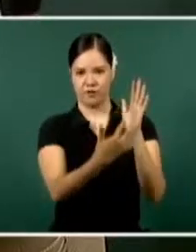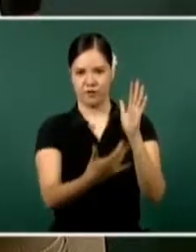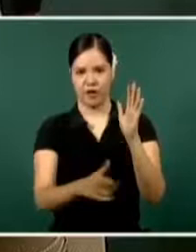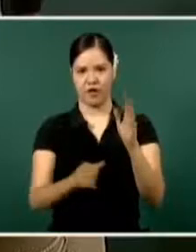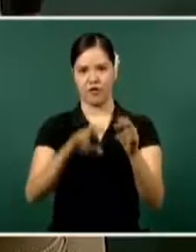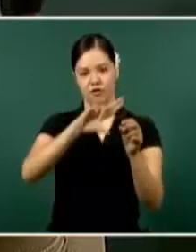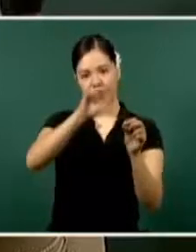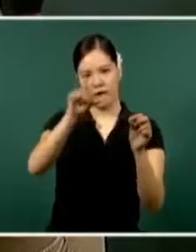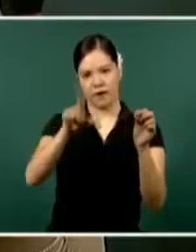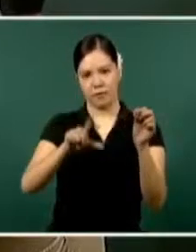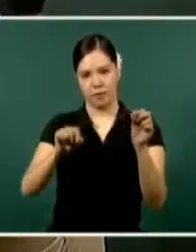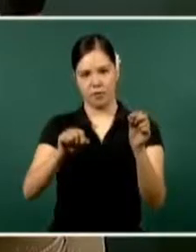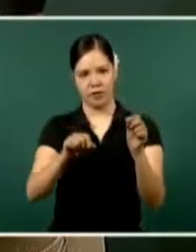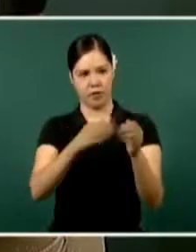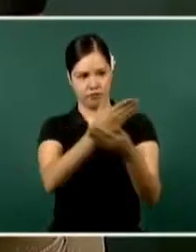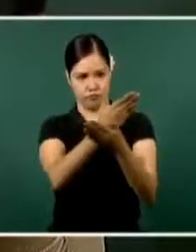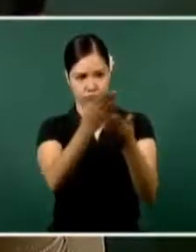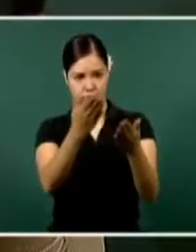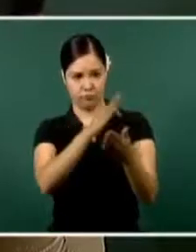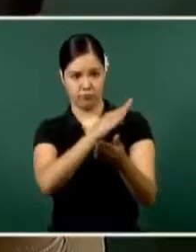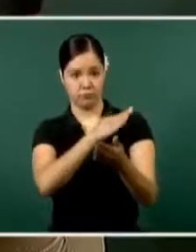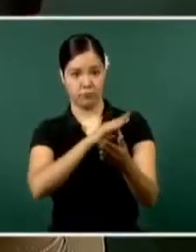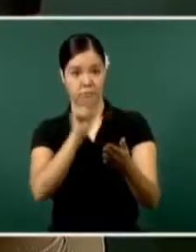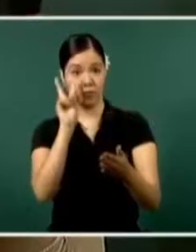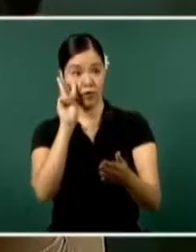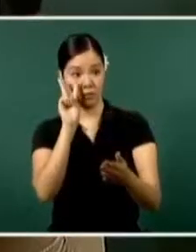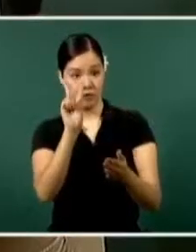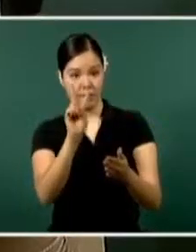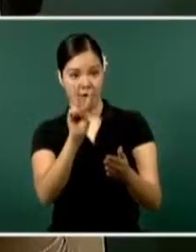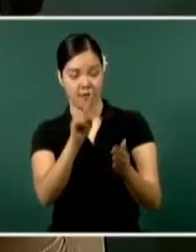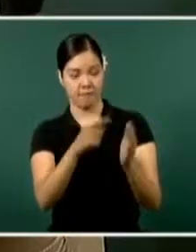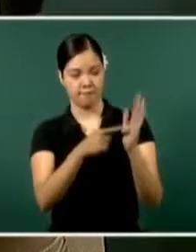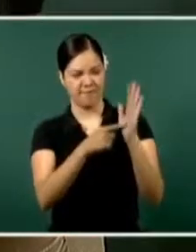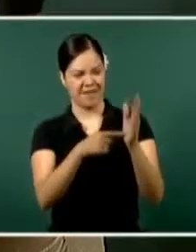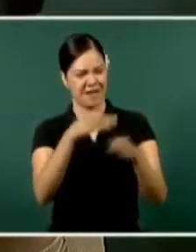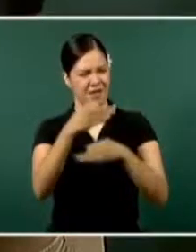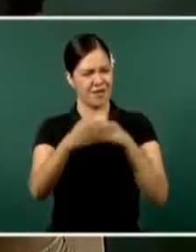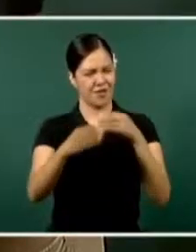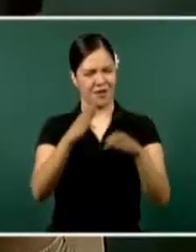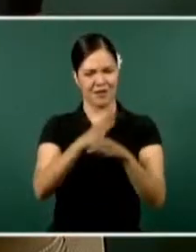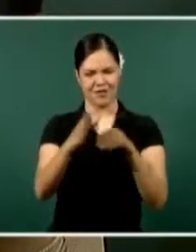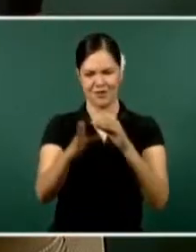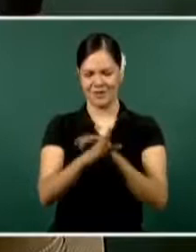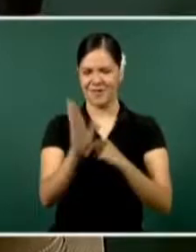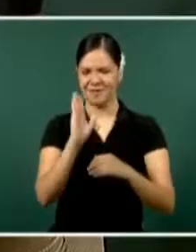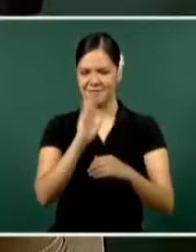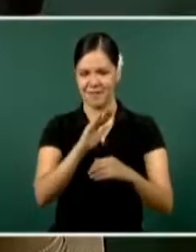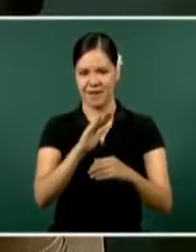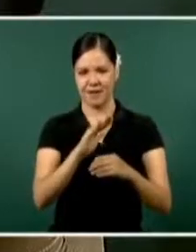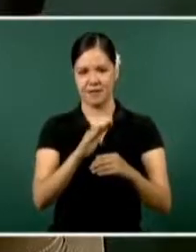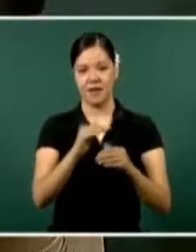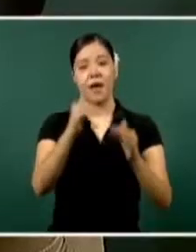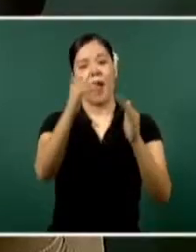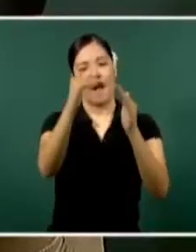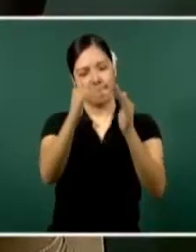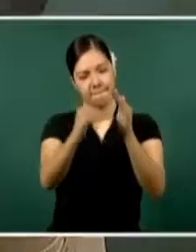Ustedes pueden observar que en todos los delitos hay una diminución, todos están con tendencia